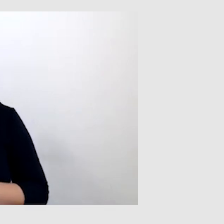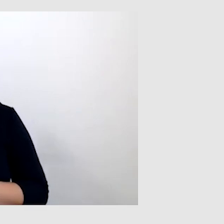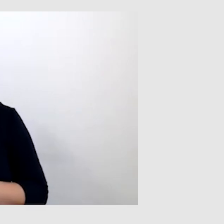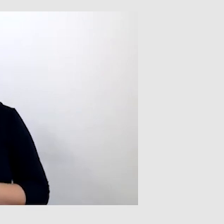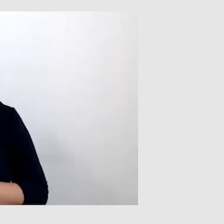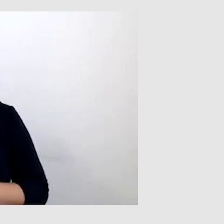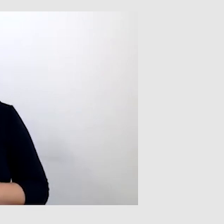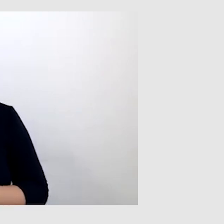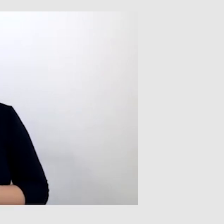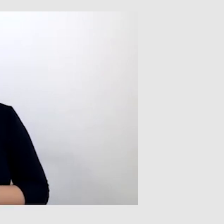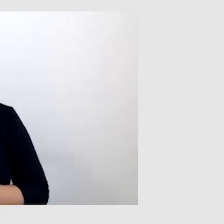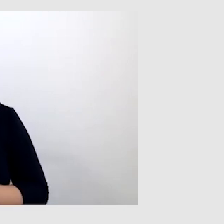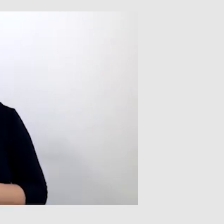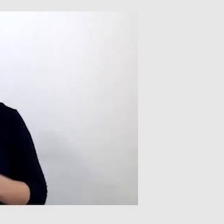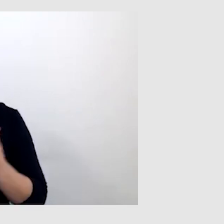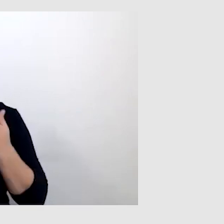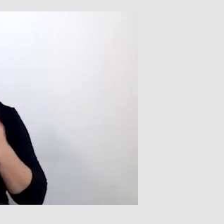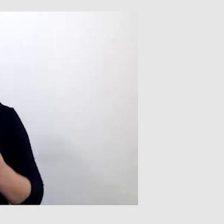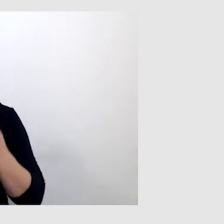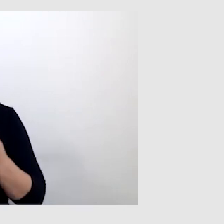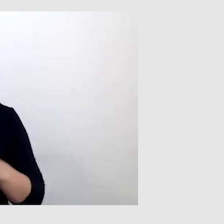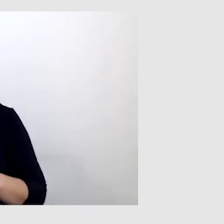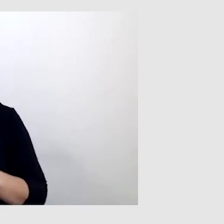To też bardzo ważne, bo czytam z ruchu warg.